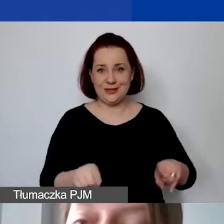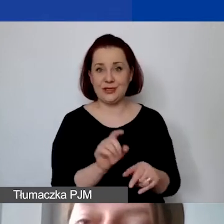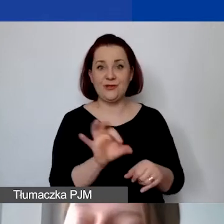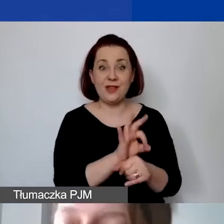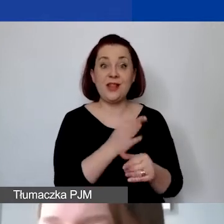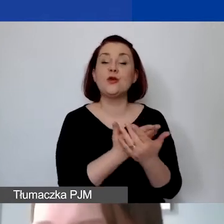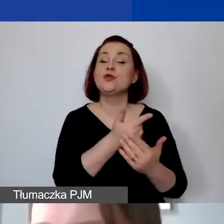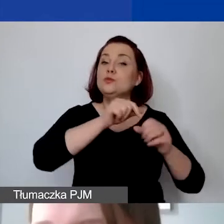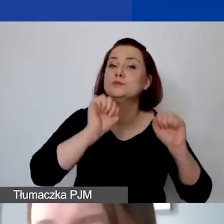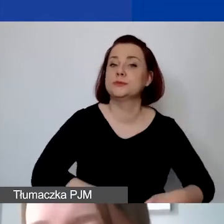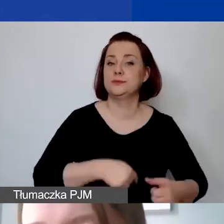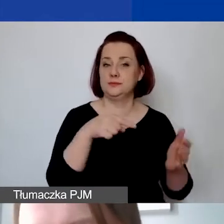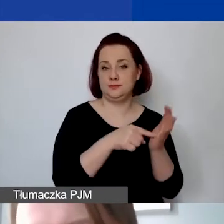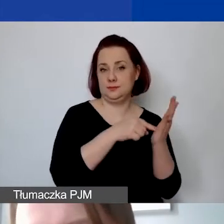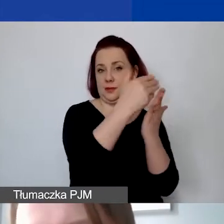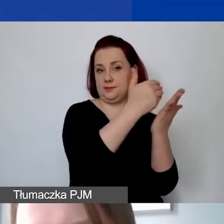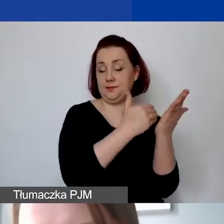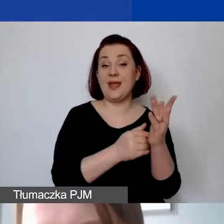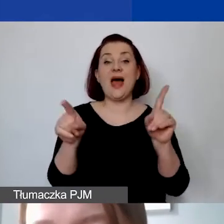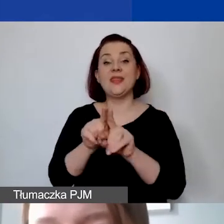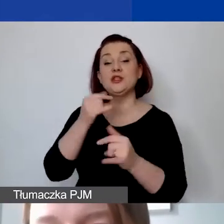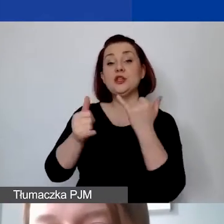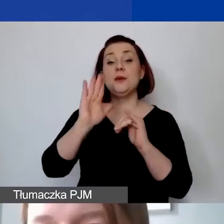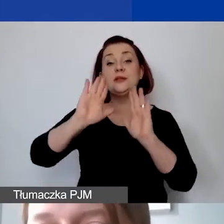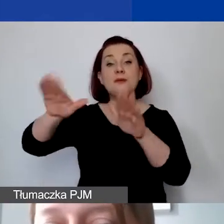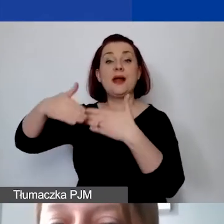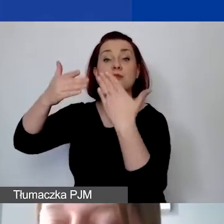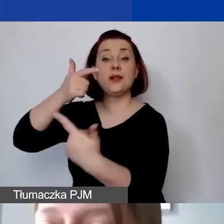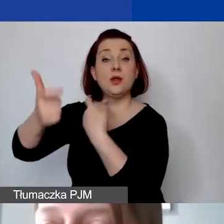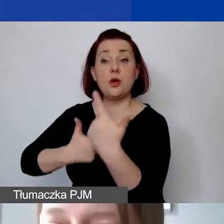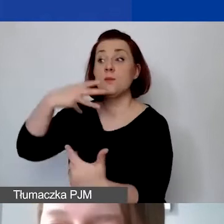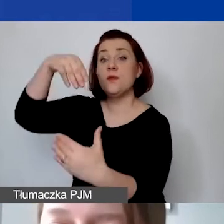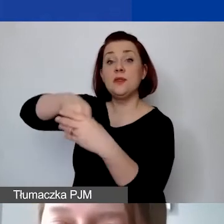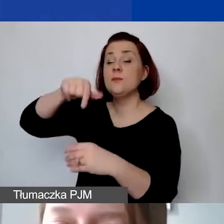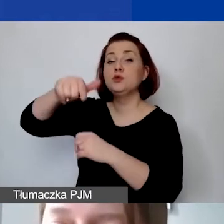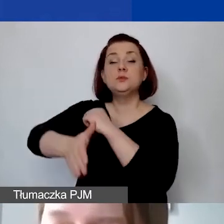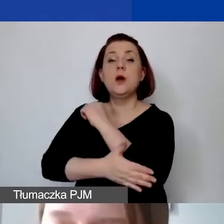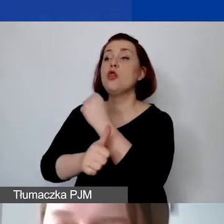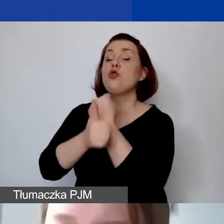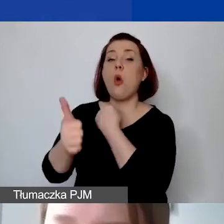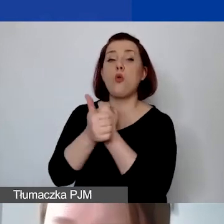Dodatkowo na poziomie sprawozdawczości muszą być one poparte stosownymi dokumentami księgowymi,